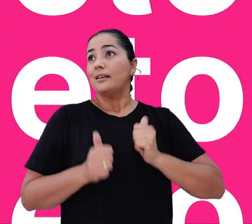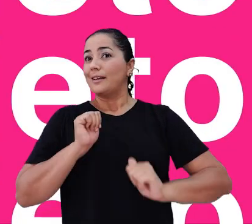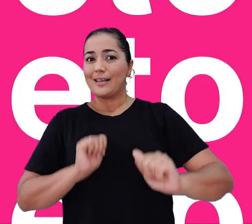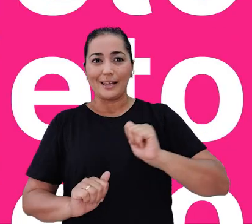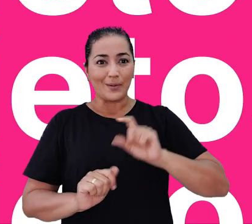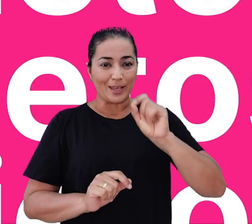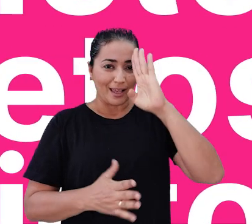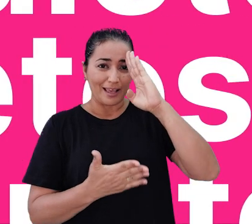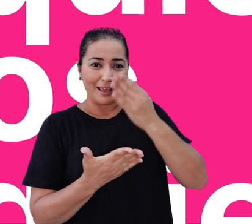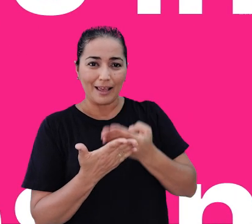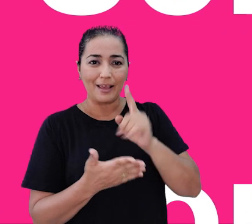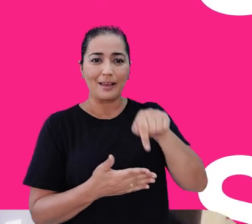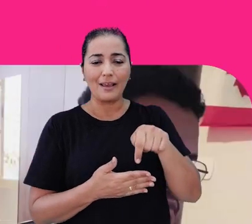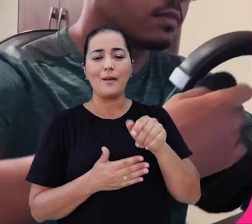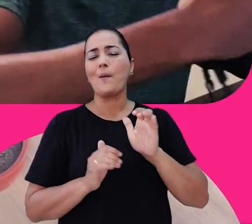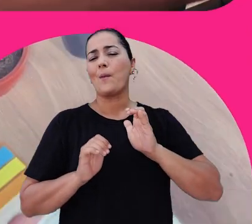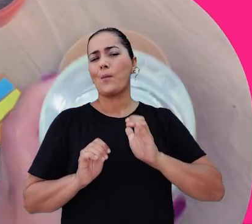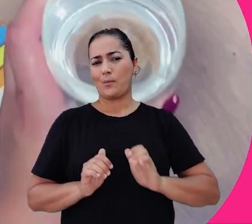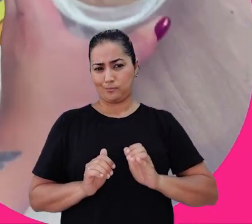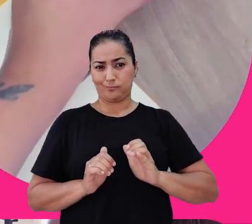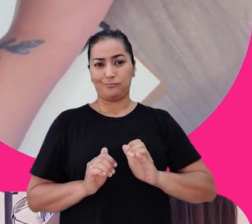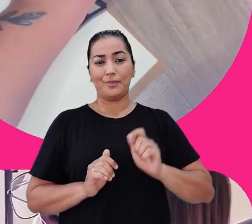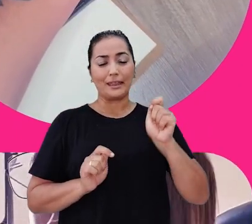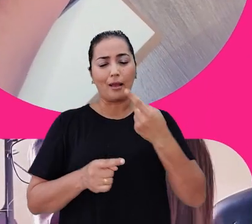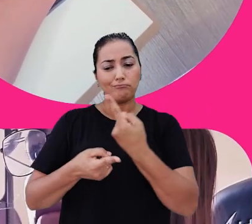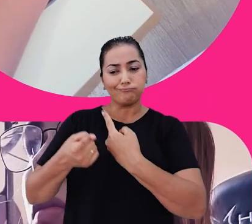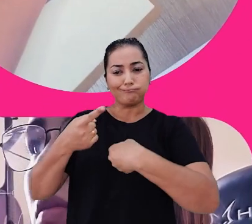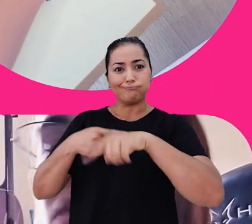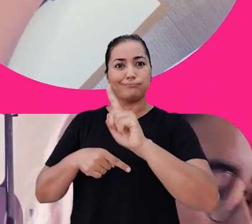e acreditamos que esse é o comportamento que nos leva a alcançar cada vez mais êxito.